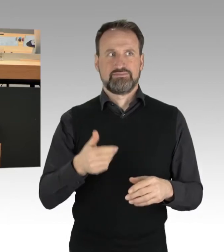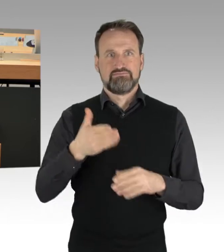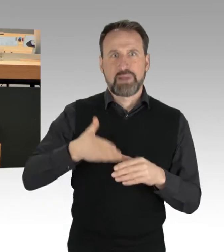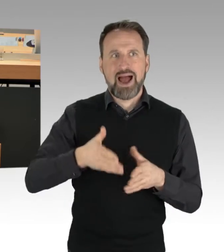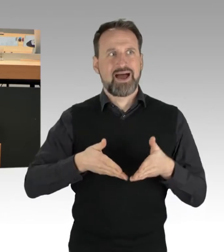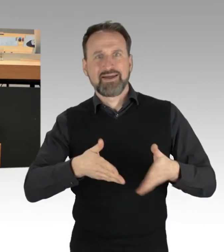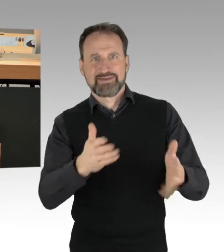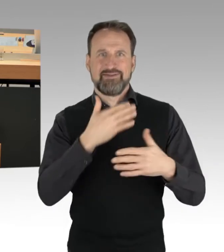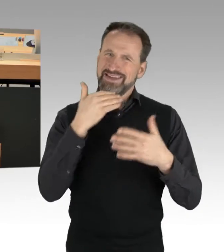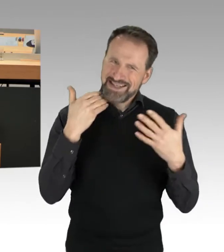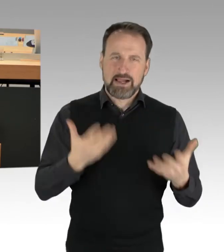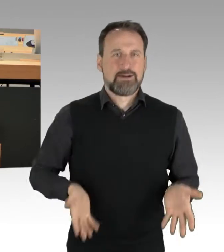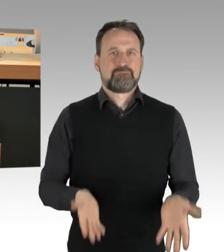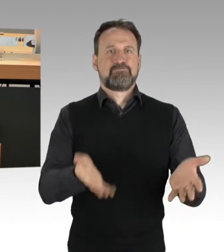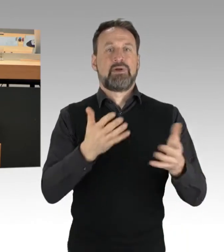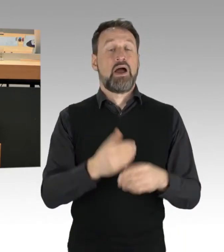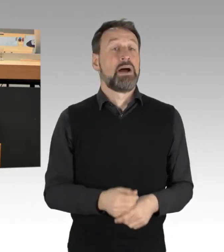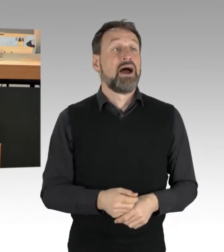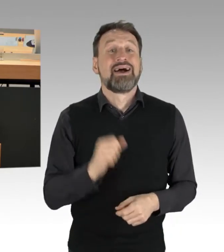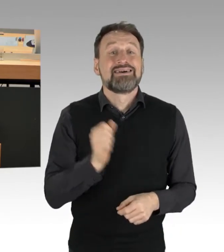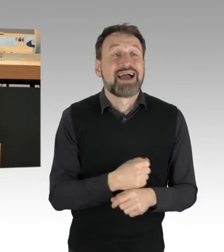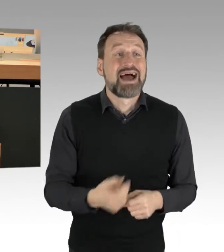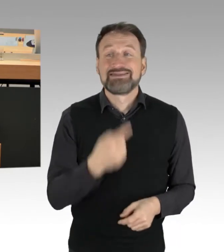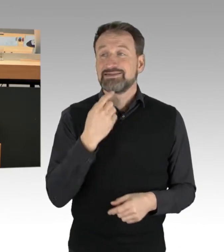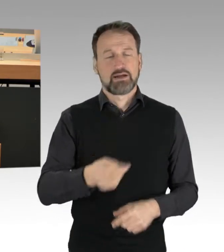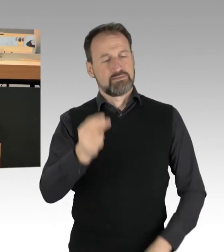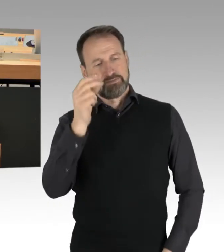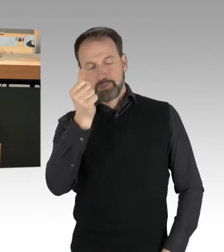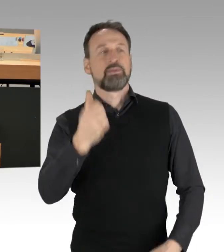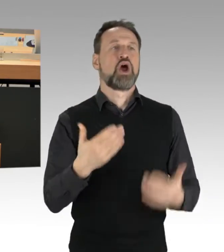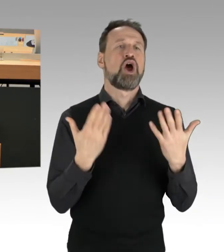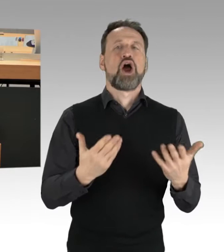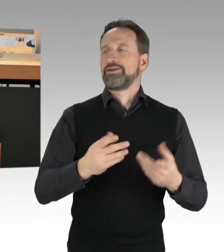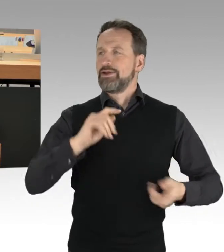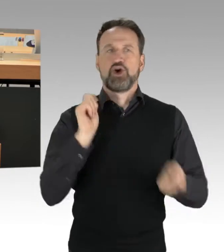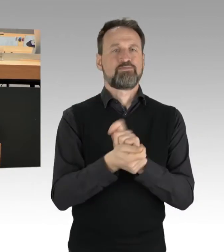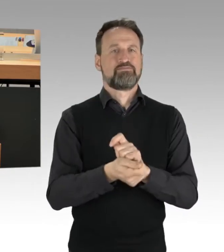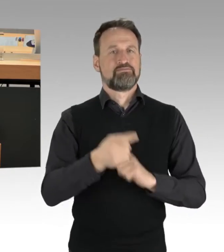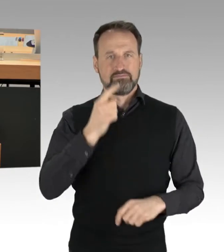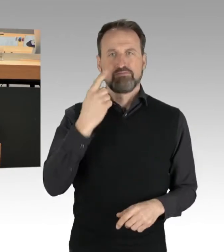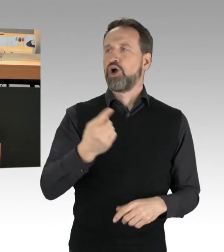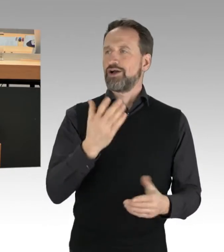dass man sagt: Wir können heute und sofort die Dinge ändern. Deswegen ist es richtig,